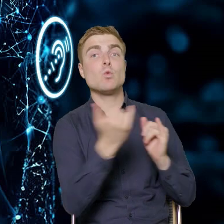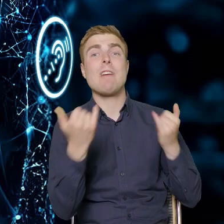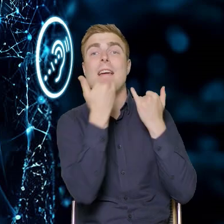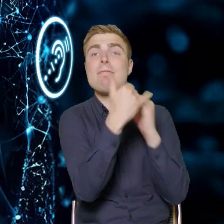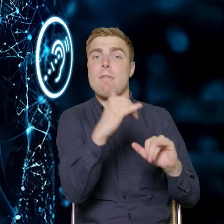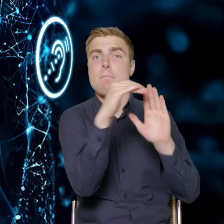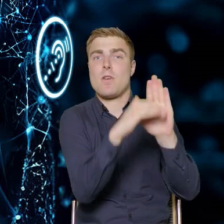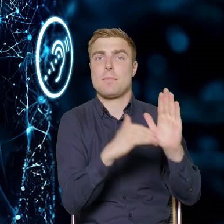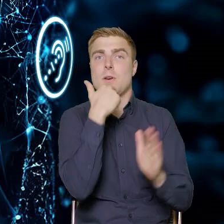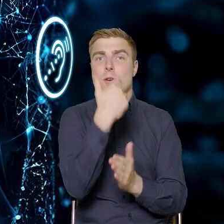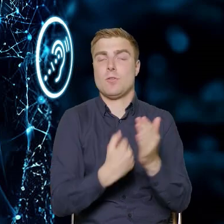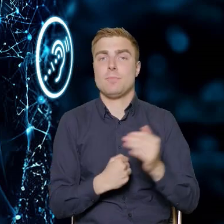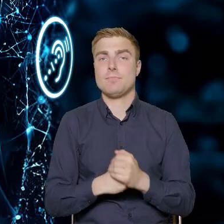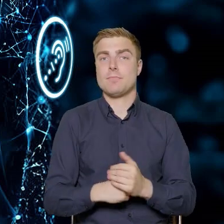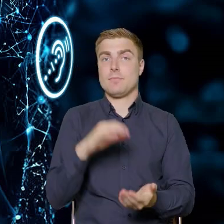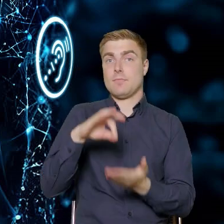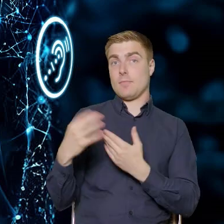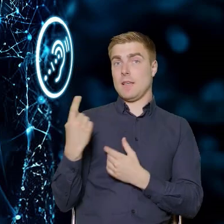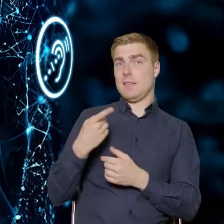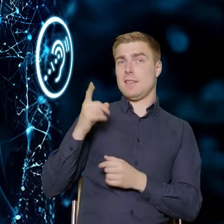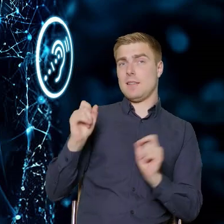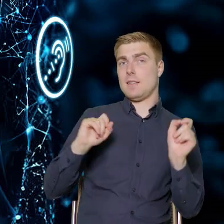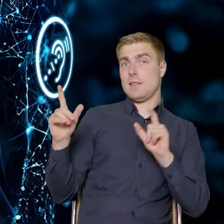Pan Dyrektor tutaj na slajdzie przedstawiał inne fundusze europejskie,